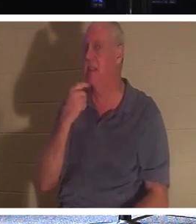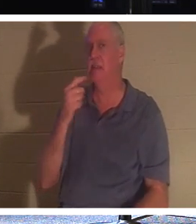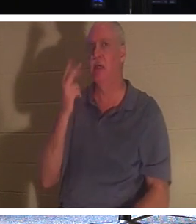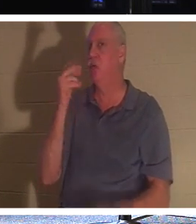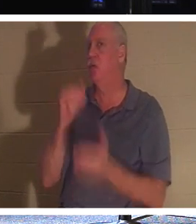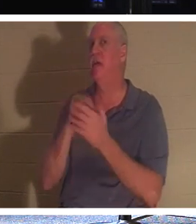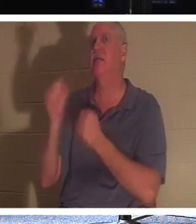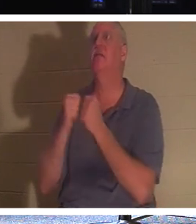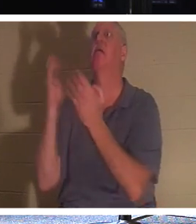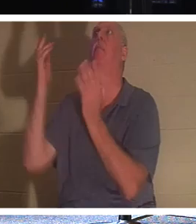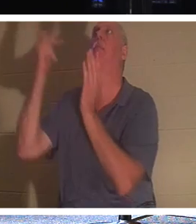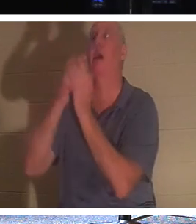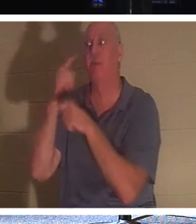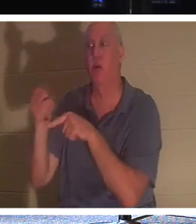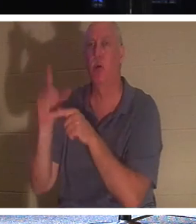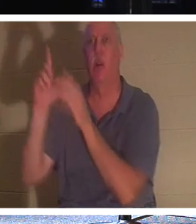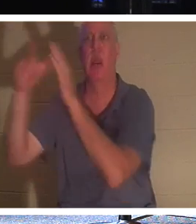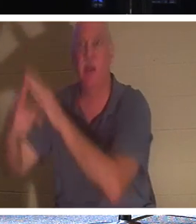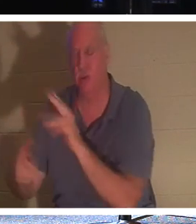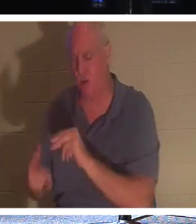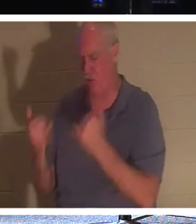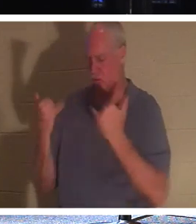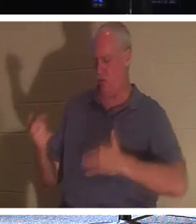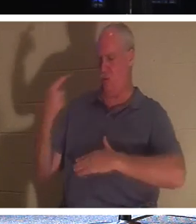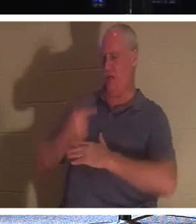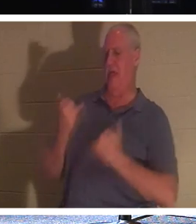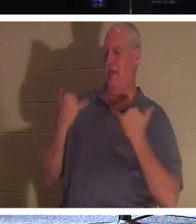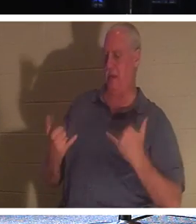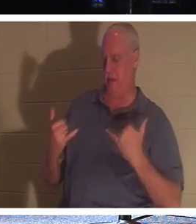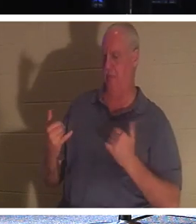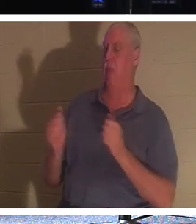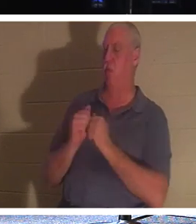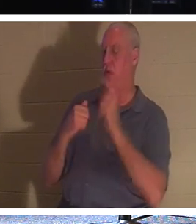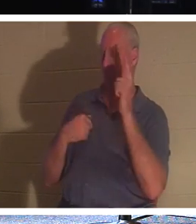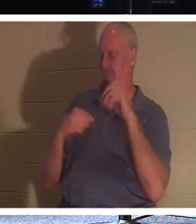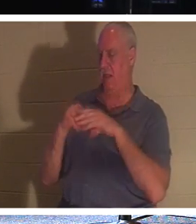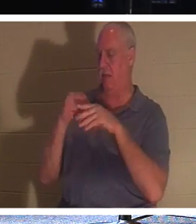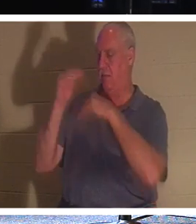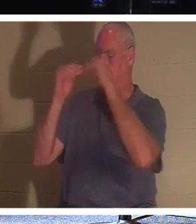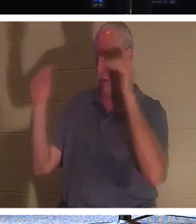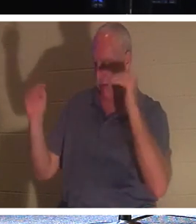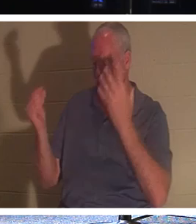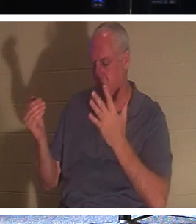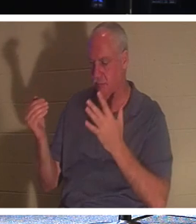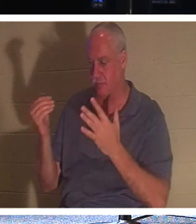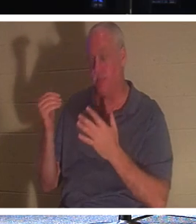, नहीं, वह कहता है कि इस दिन तुम मेरे साथ स्वर्ग में होगे! यदि आप आस्तिक हैं, मेरे प्रिय